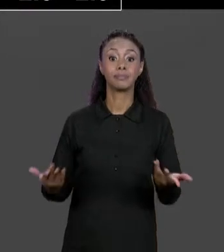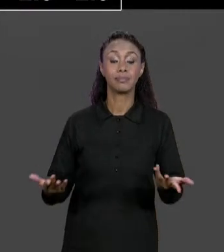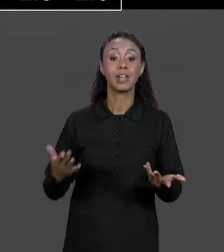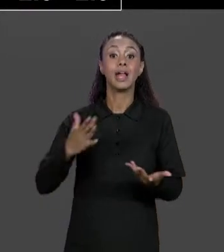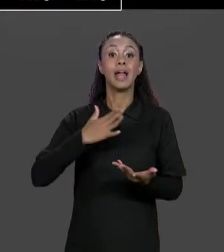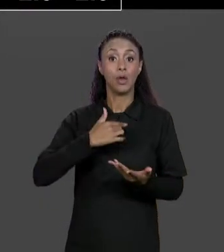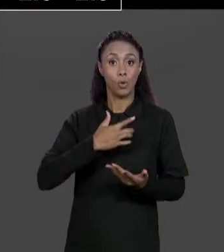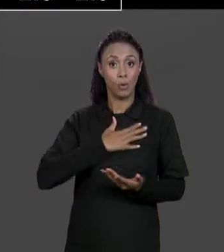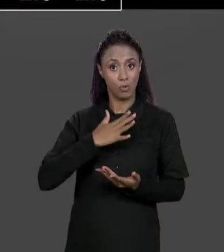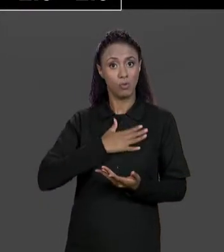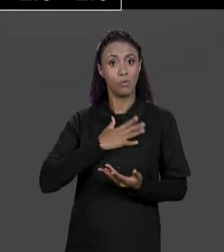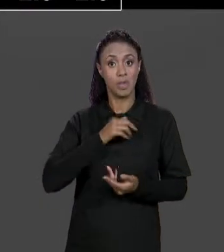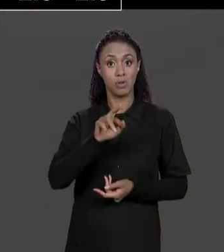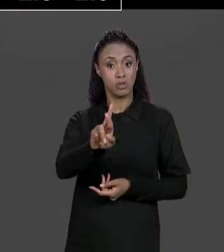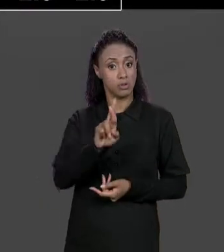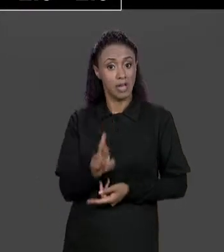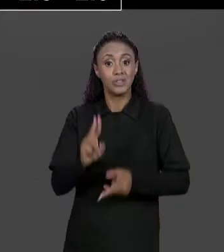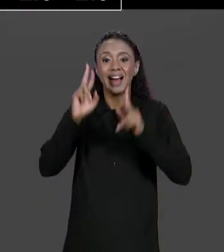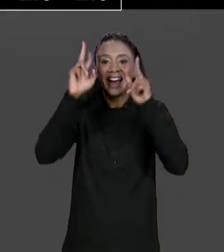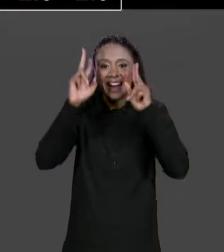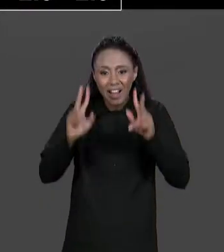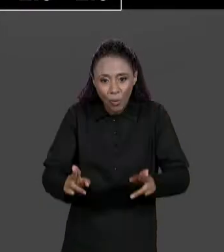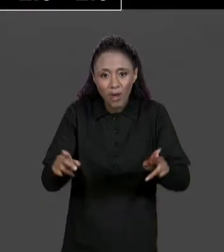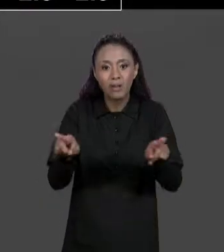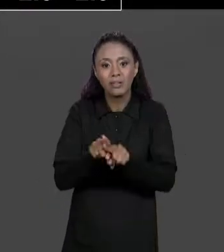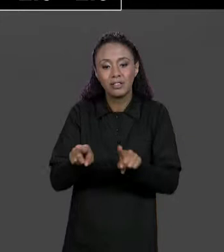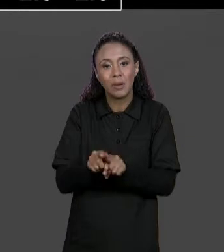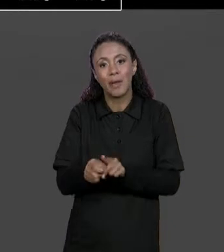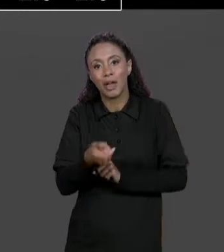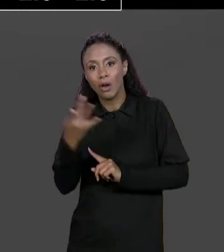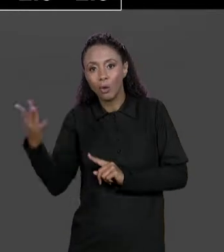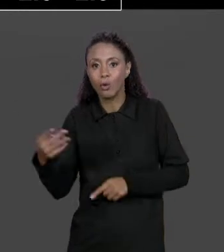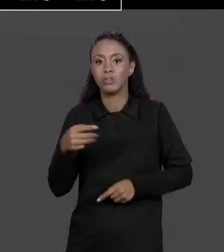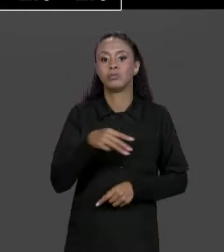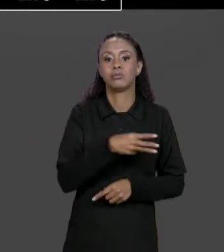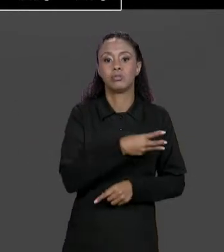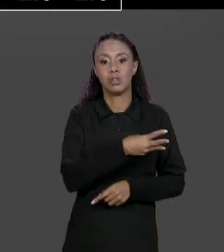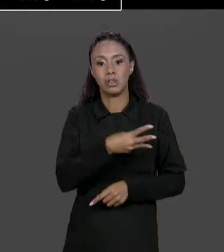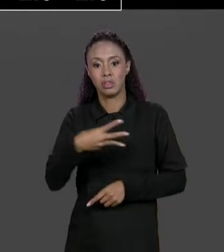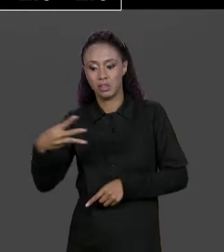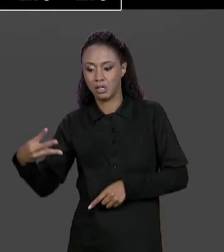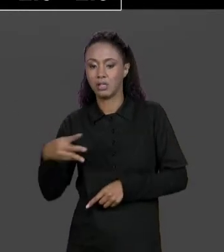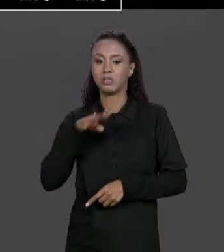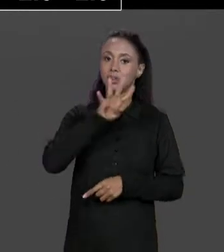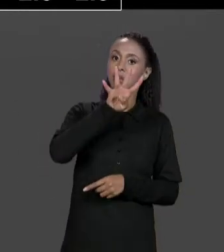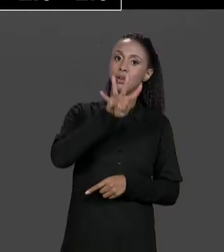TERÁ A SOMA DAS MATRIZES DE ENTRADA DA RESPECTIVA POSIÇÃO,